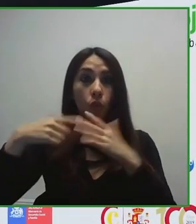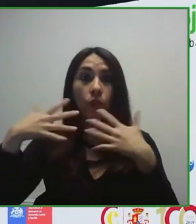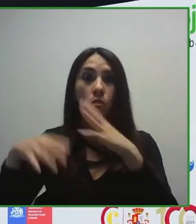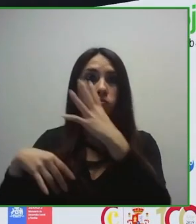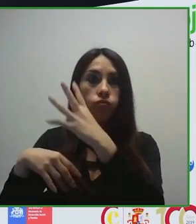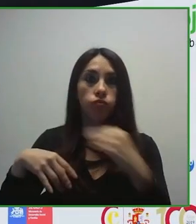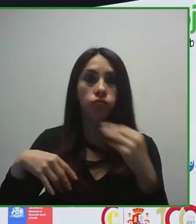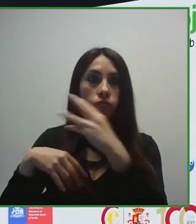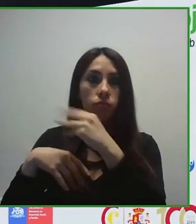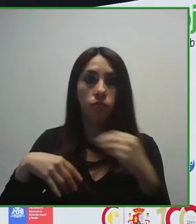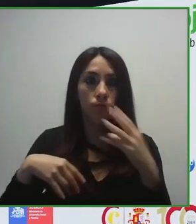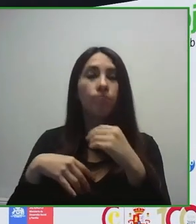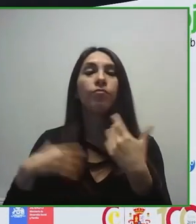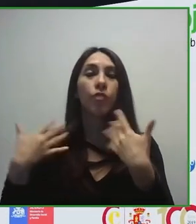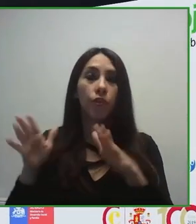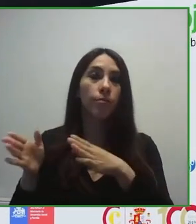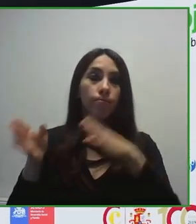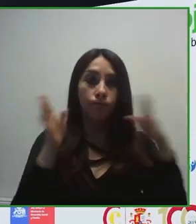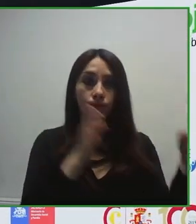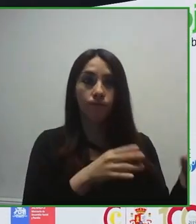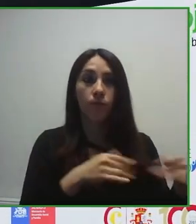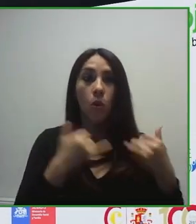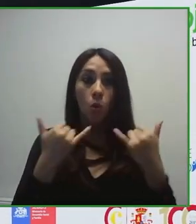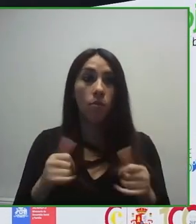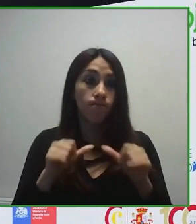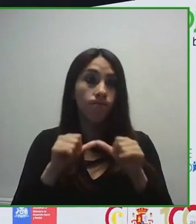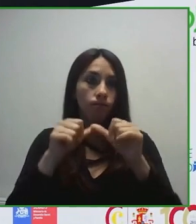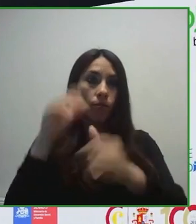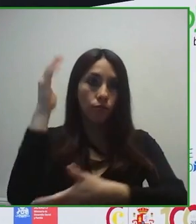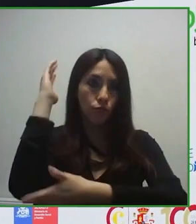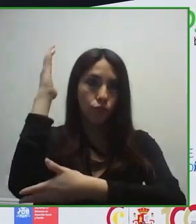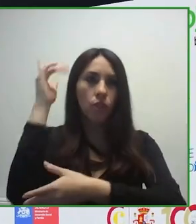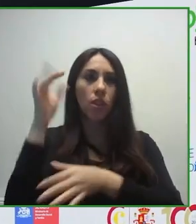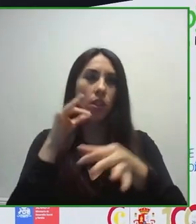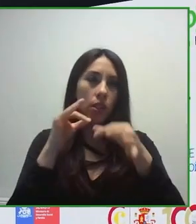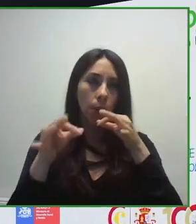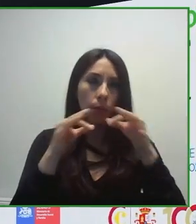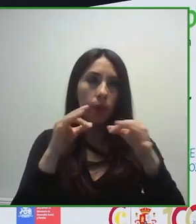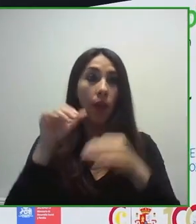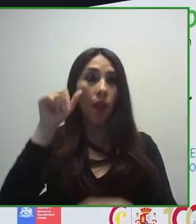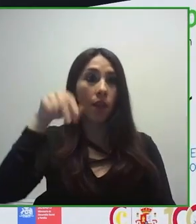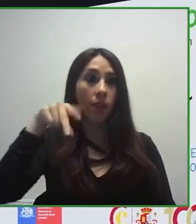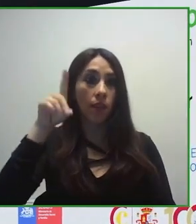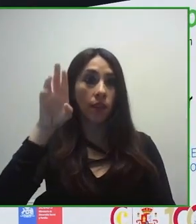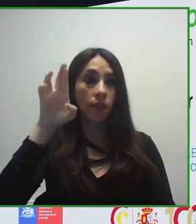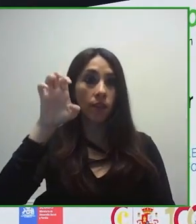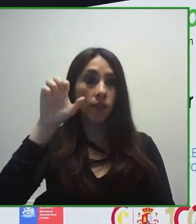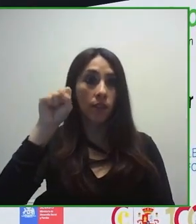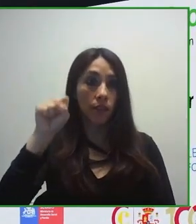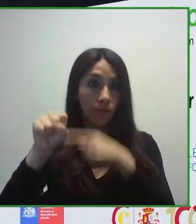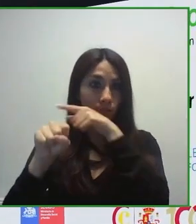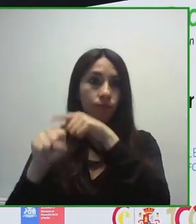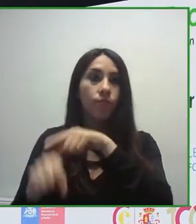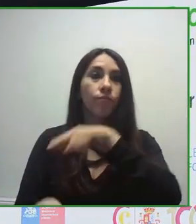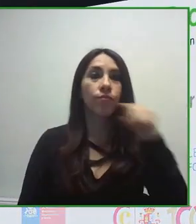tecnología no accesible, puede provocar verdadera exclusión en las personas mayores y